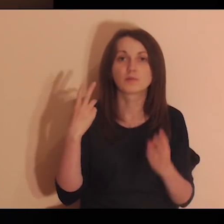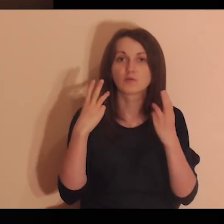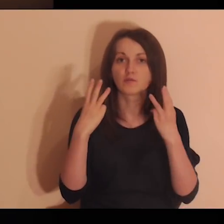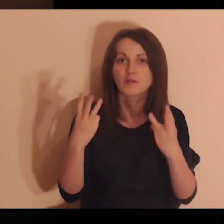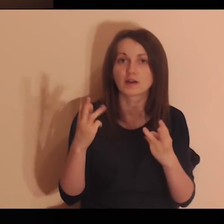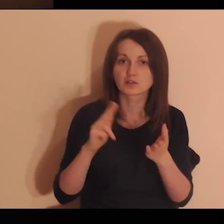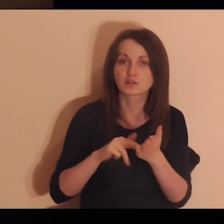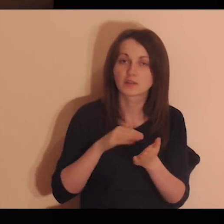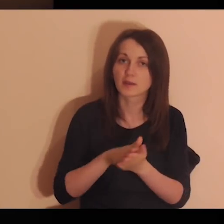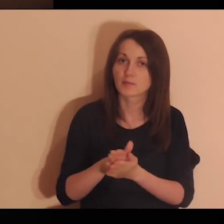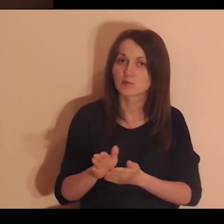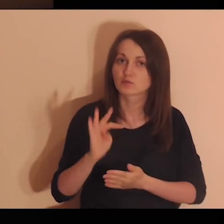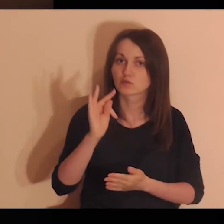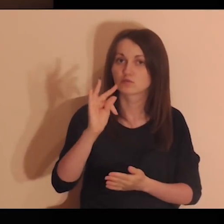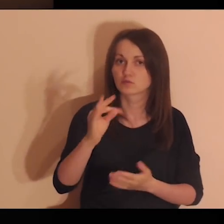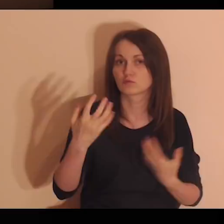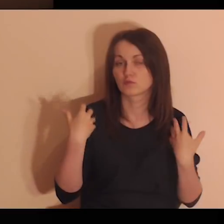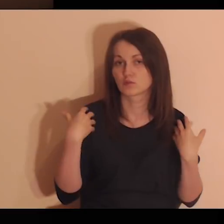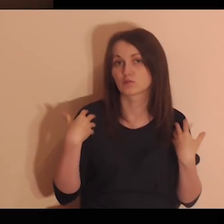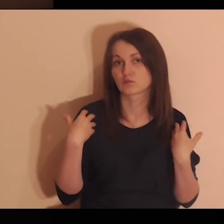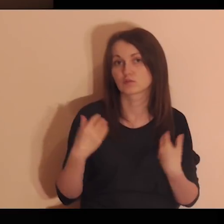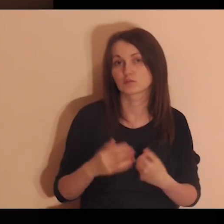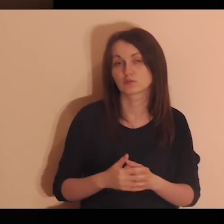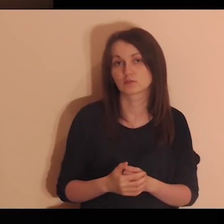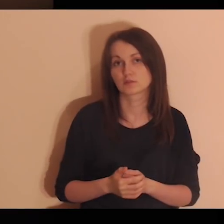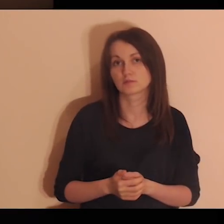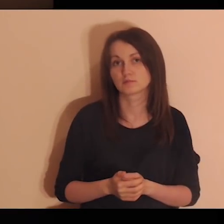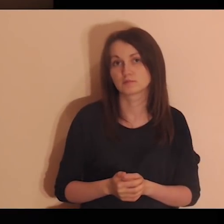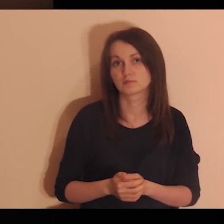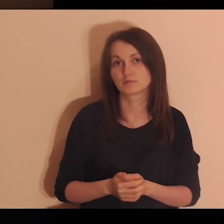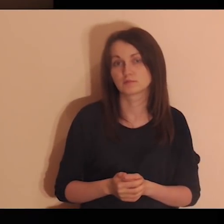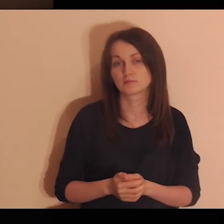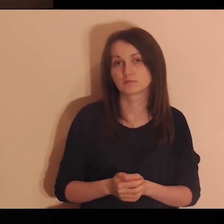Kto był ważny na początku twojego życia?